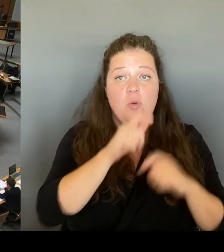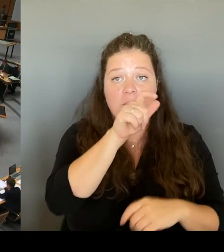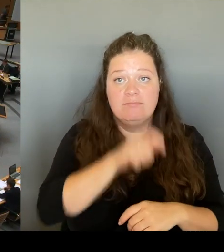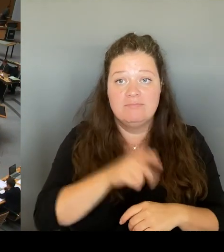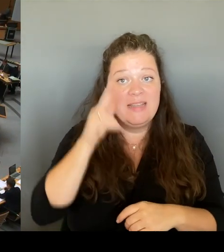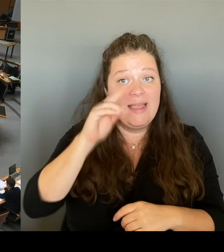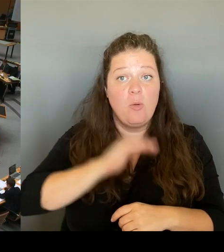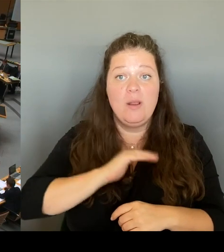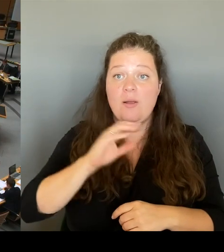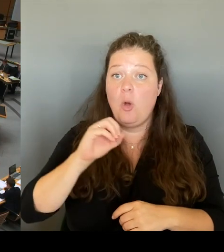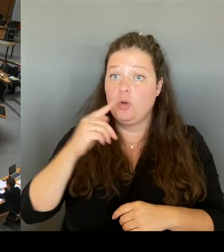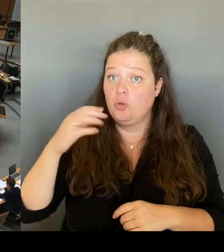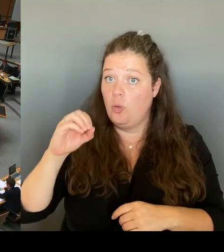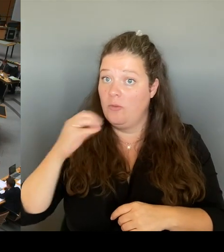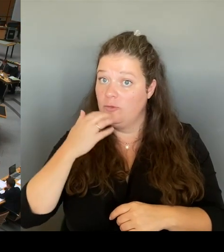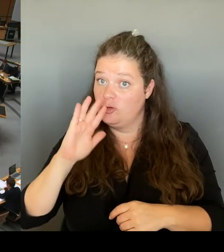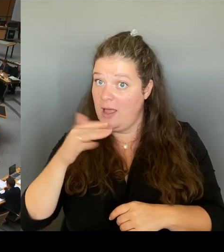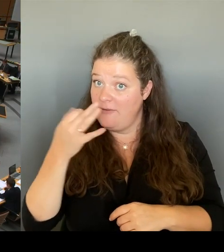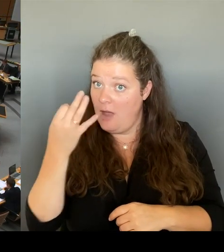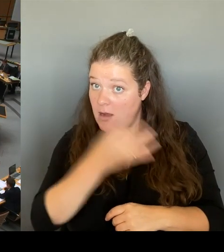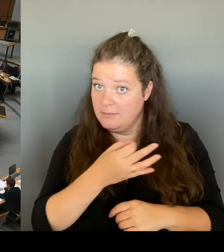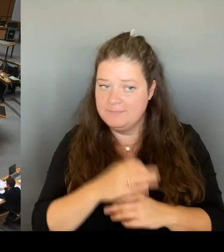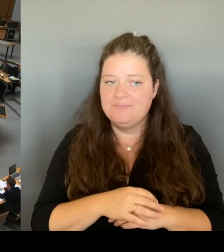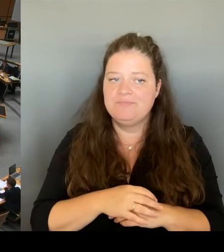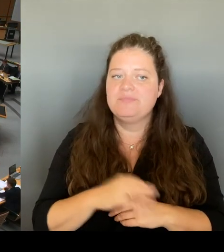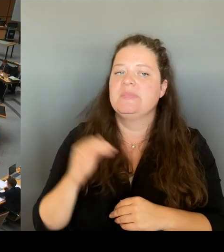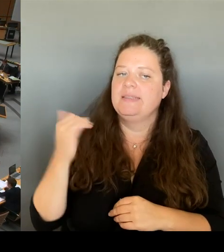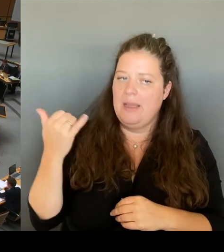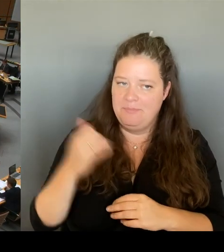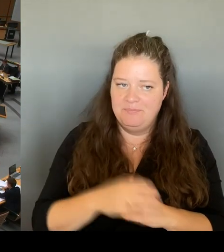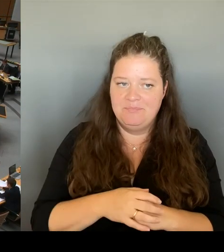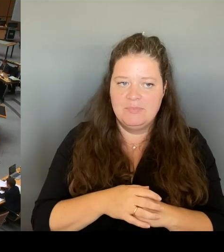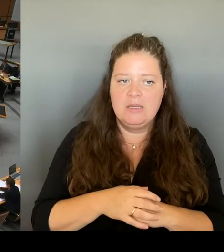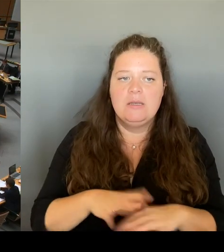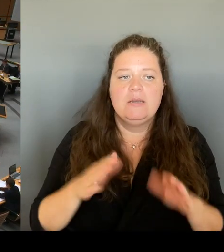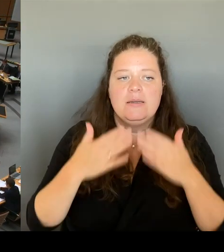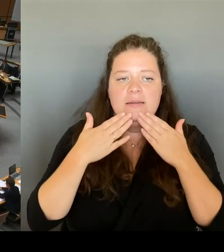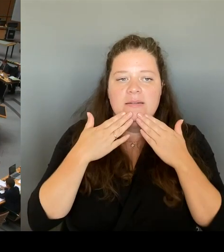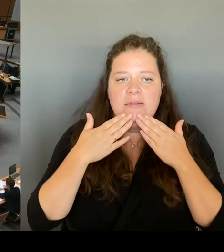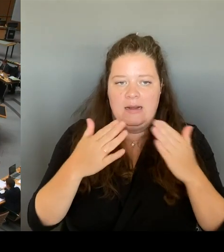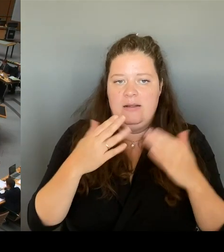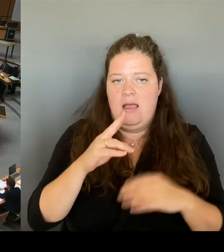die Antwort. Wie bewerten Sie denn die Einschätzung, dass diese Äußerung,